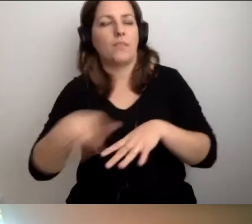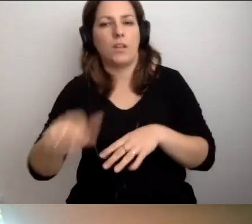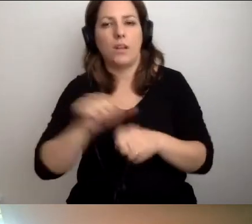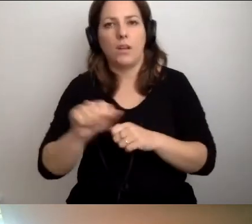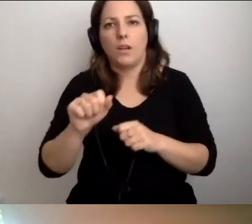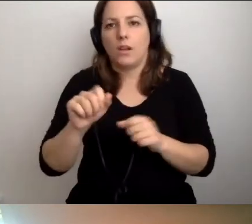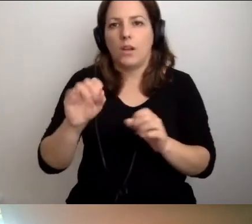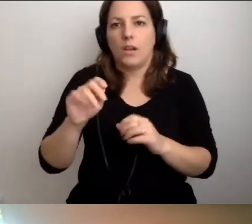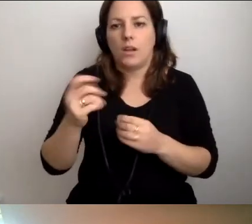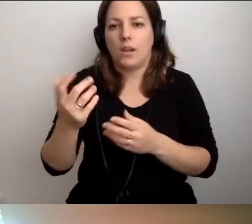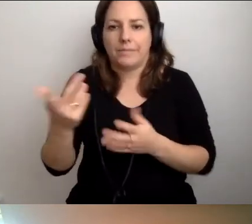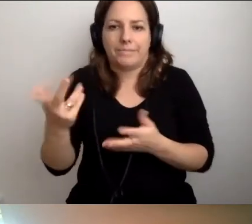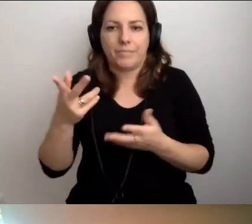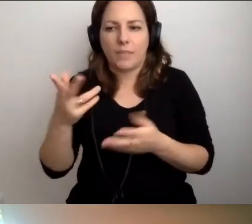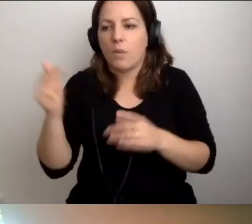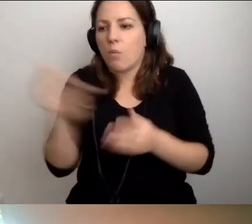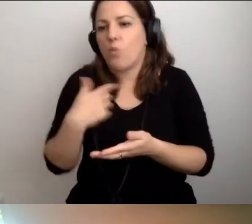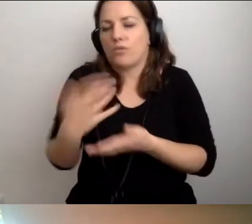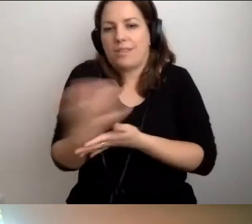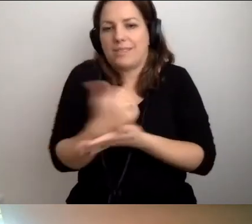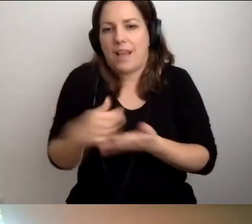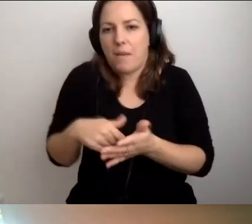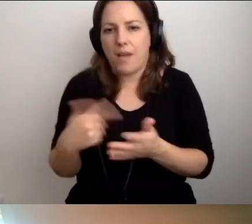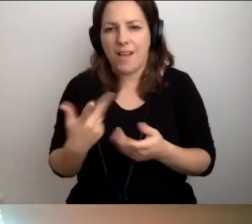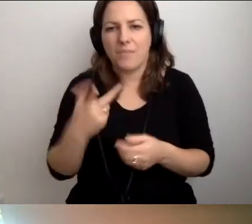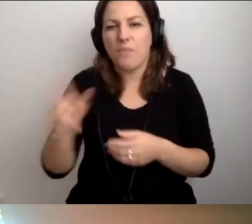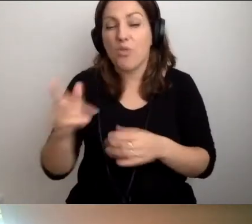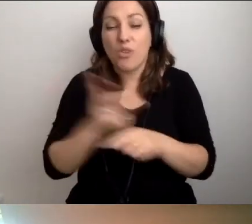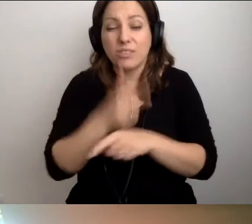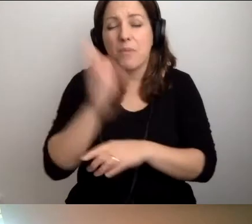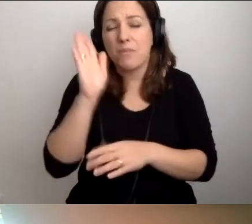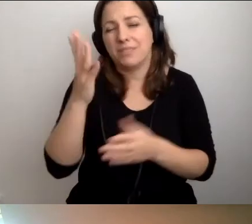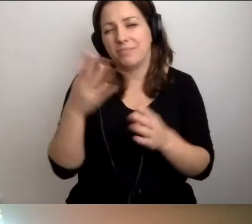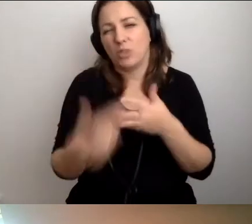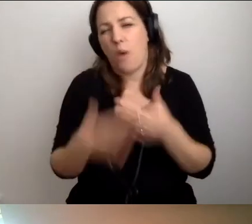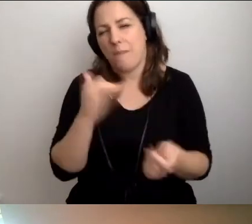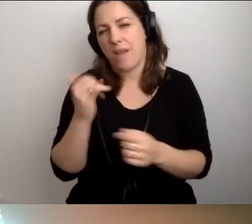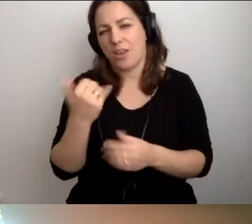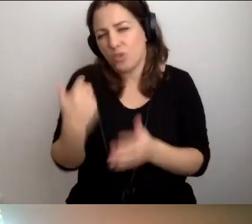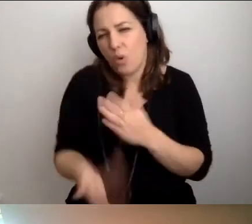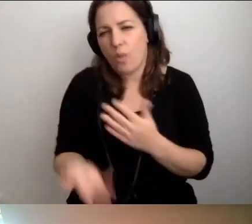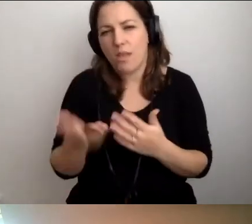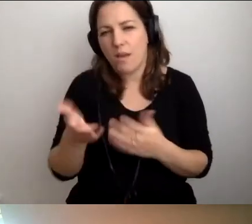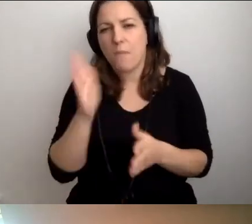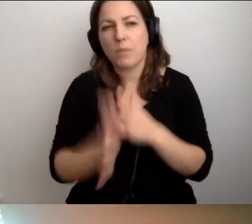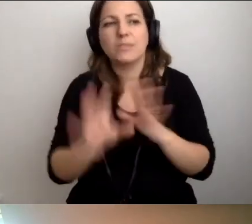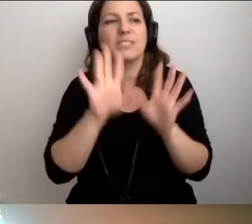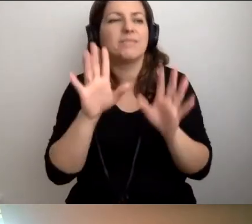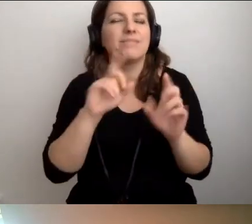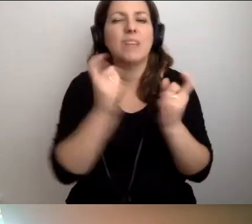Wtedy dostępność będzie słabej jakości. Szkoda całej pracy w to wszystko włożonej.